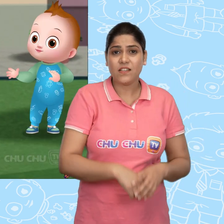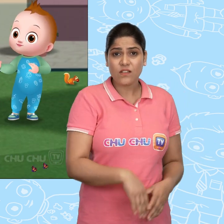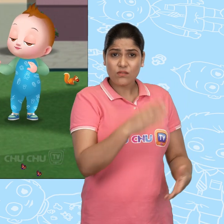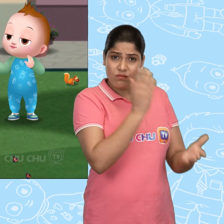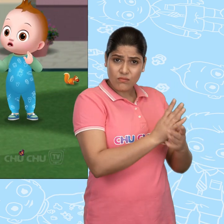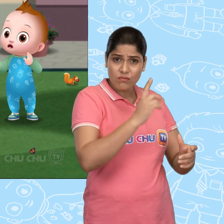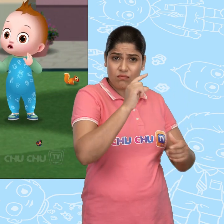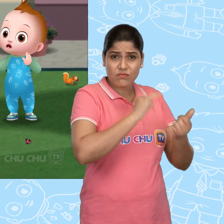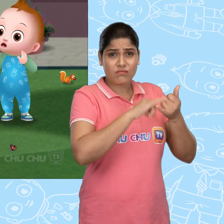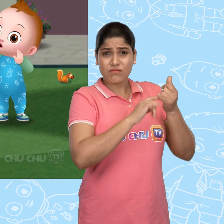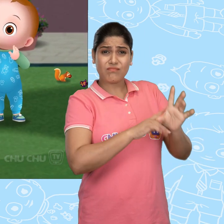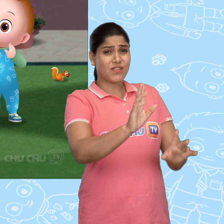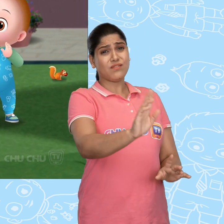रुको Cussly ! मत लो!